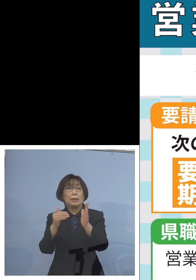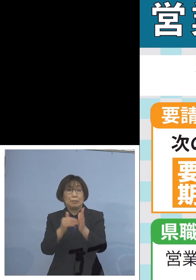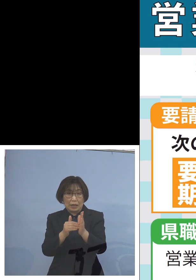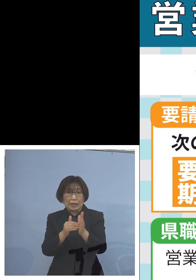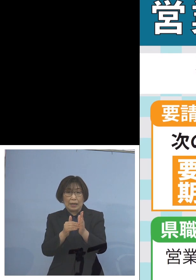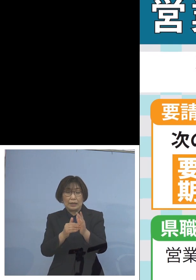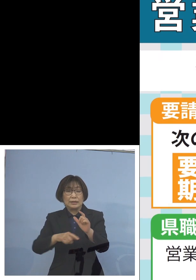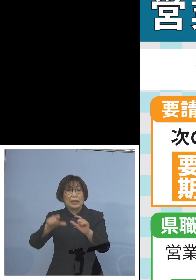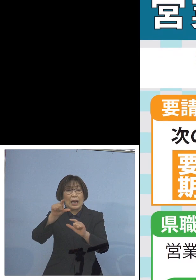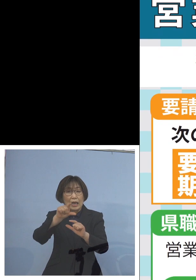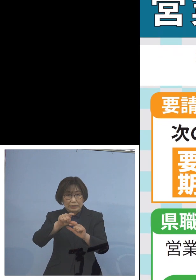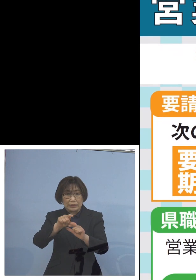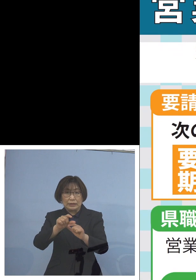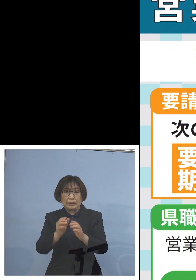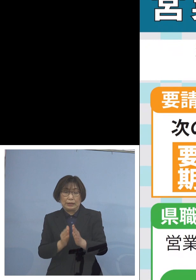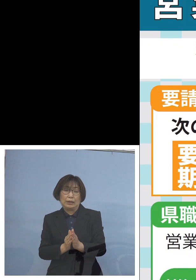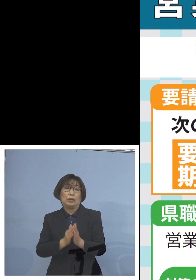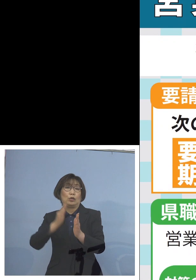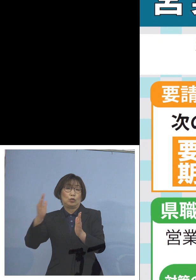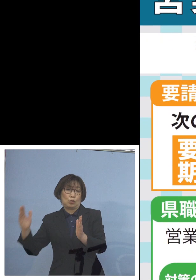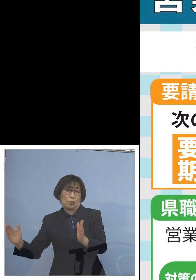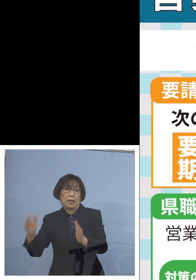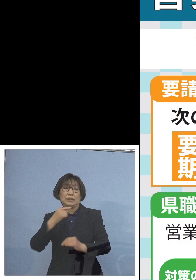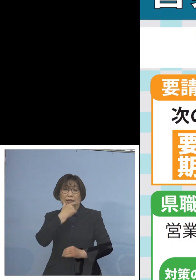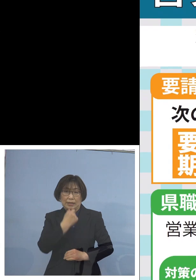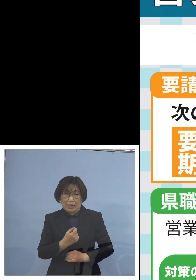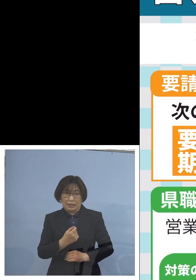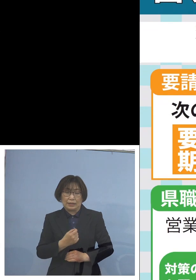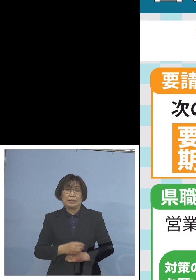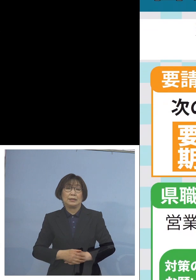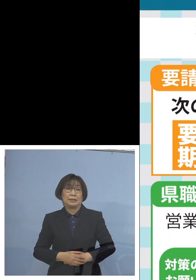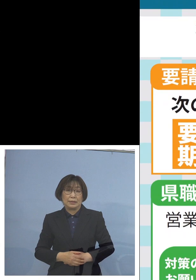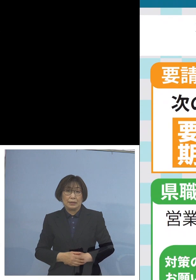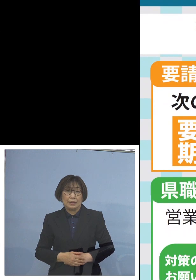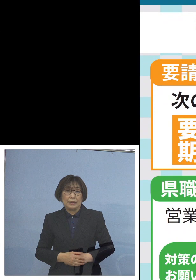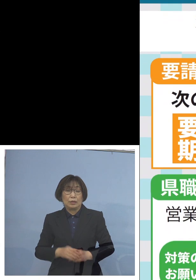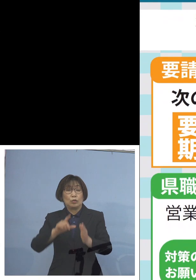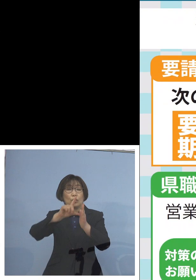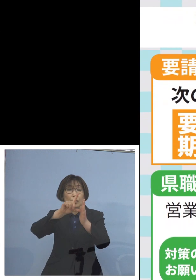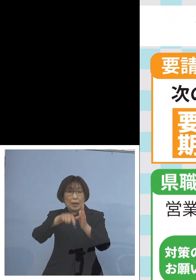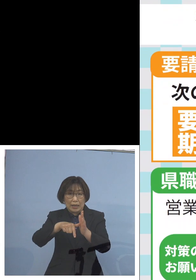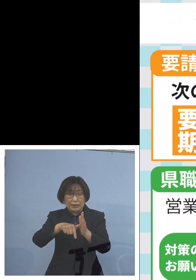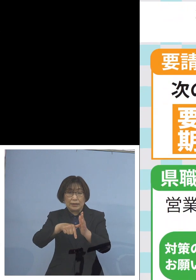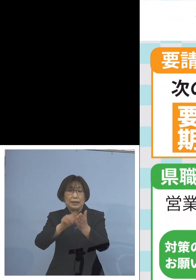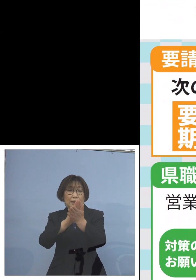まずは第1点であります そしてその場合について 県職員によっての